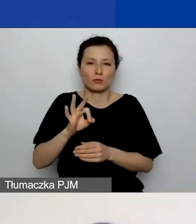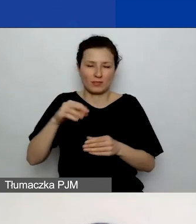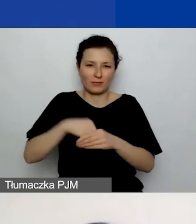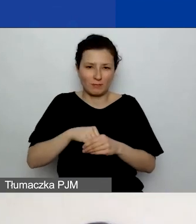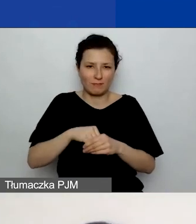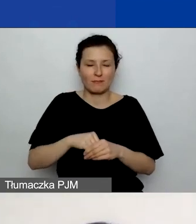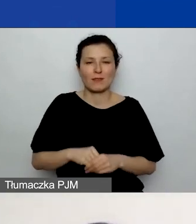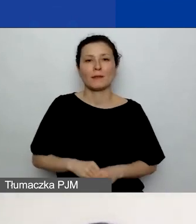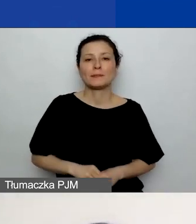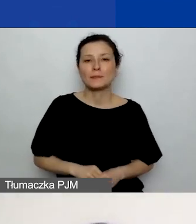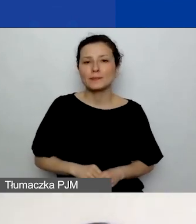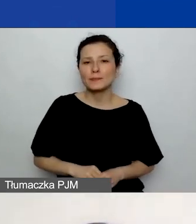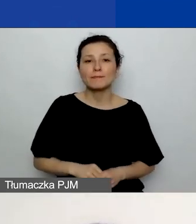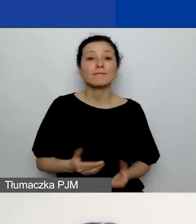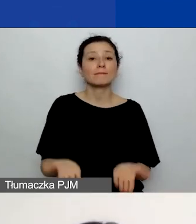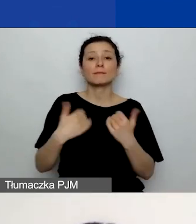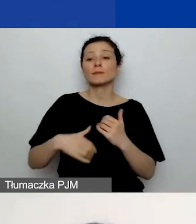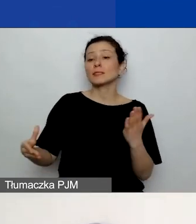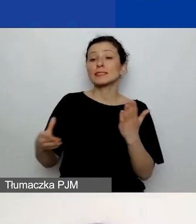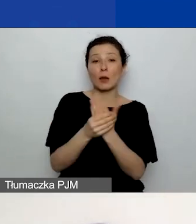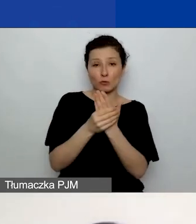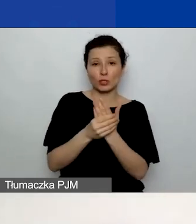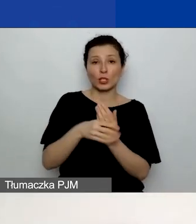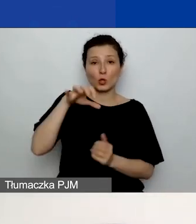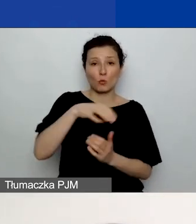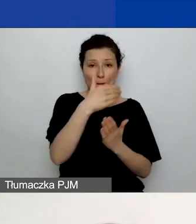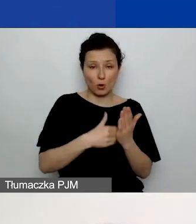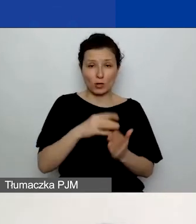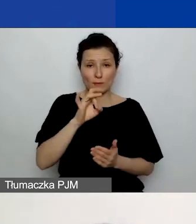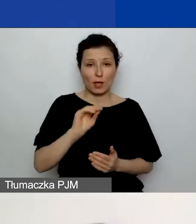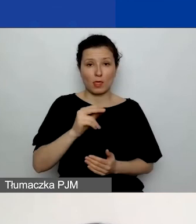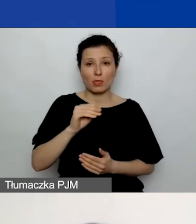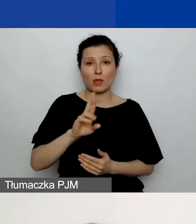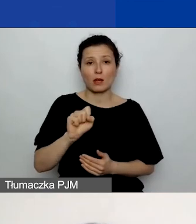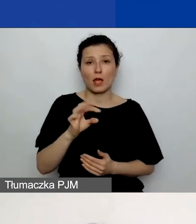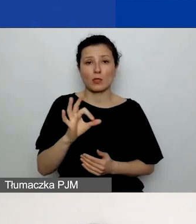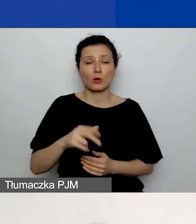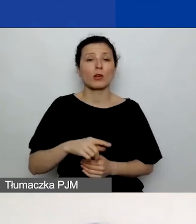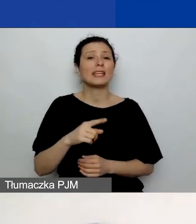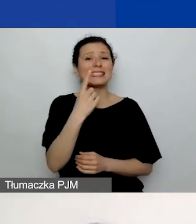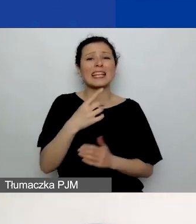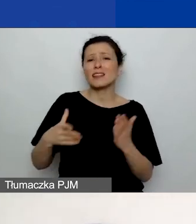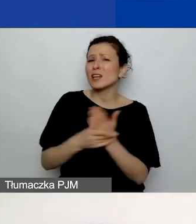Załączniki w generatorze. Plan komunikacji jest to jeden załącznik, który jest obowiązkowy dla wszystkich wnioskodawców,